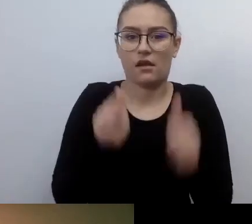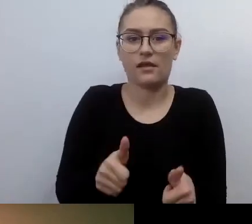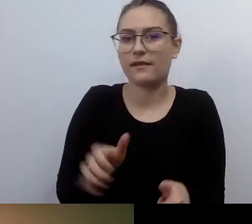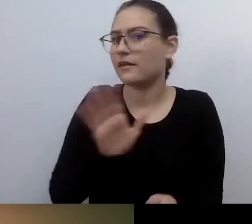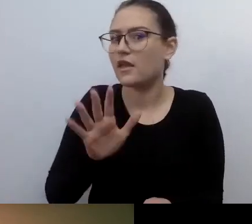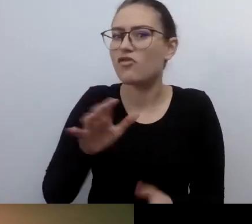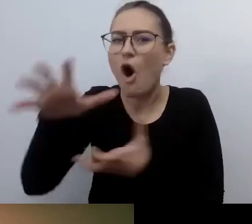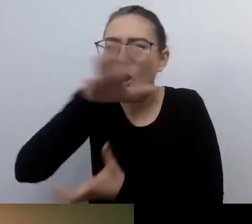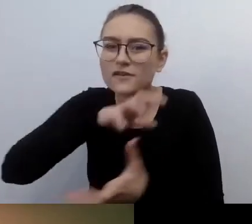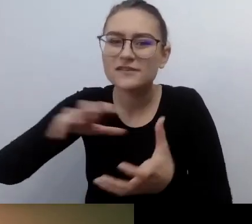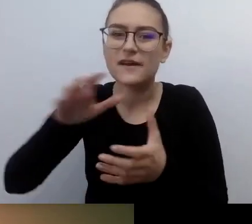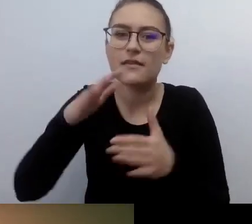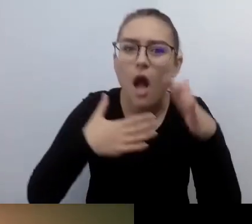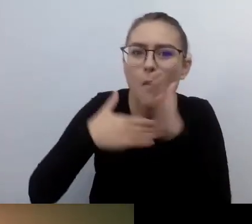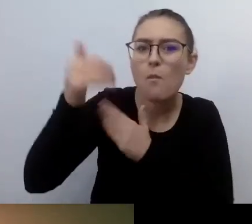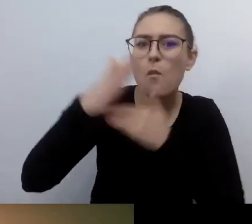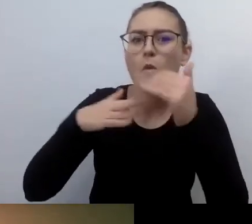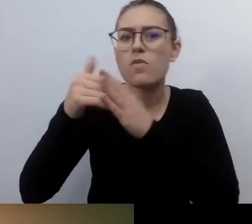Zaczynało się myślenie prodostępnościowe.